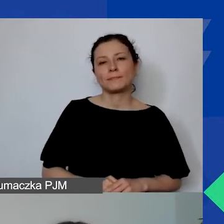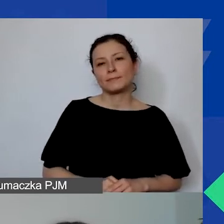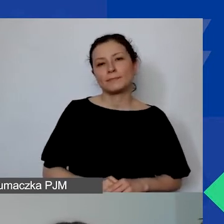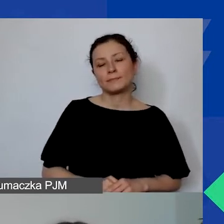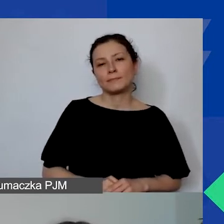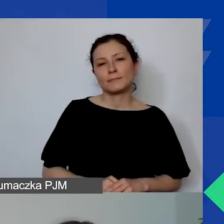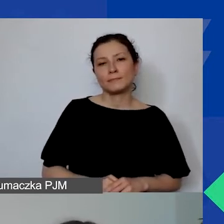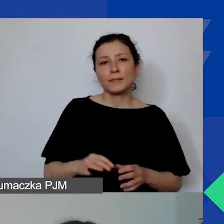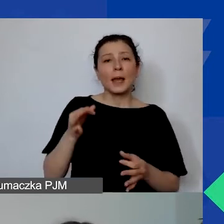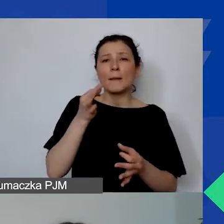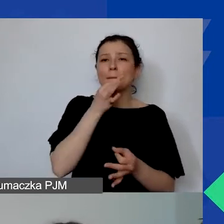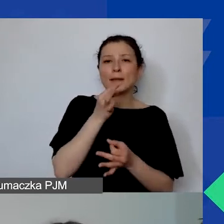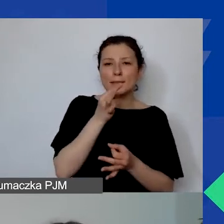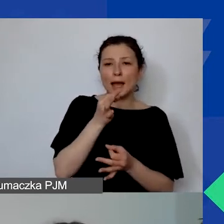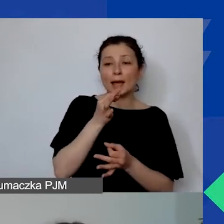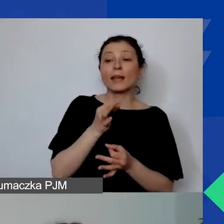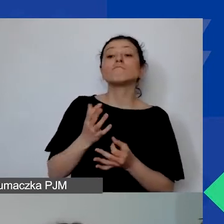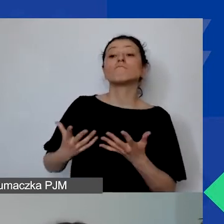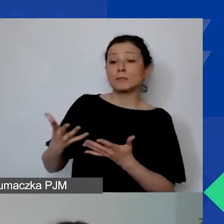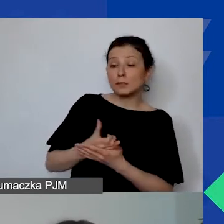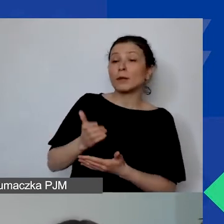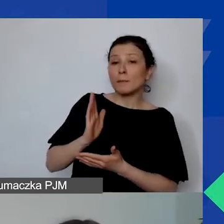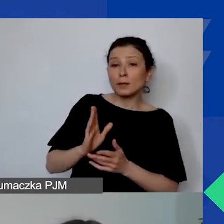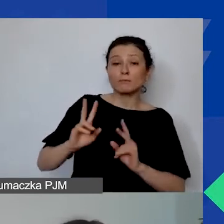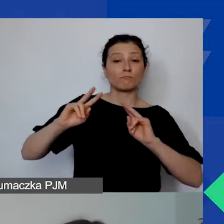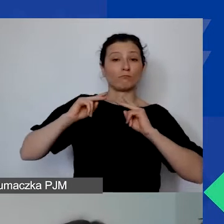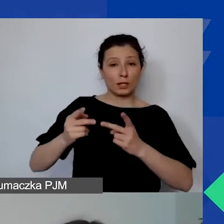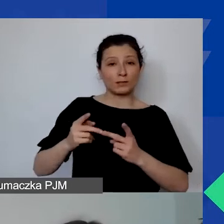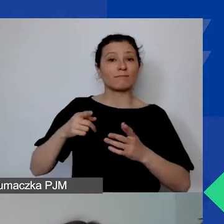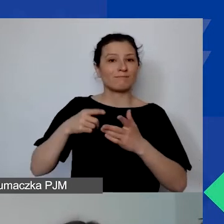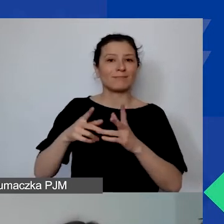pytania zostaną przekazane właśnie na sesję pytań i odpowiedzi.